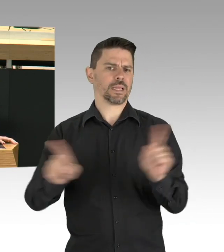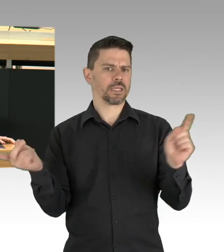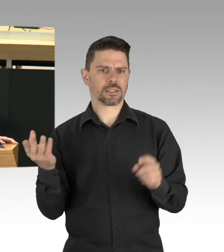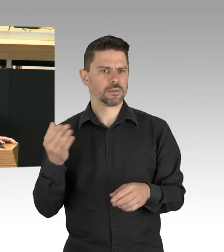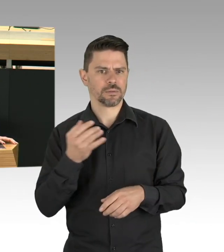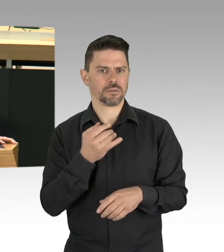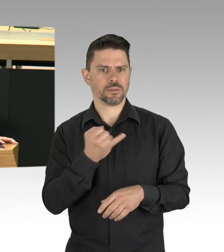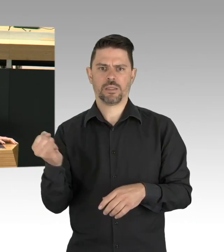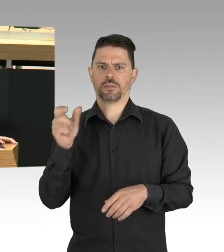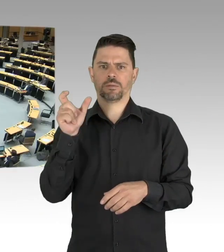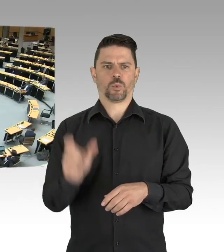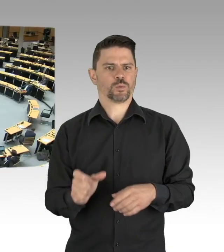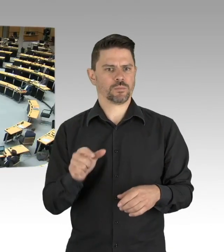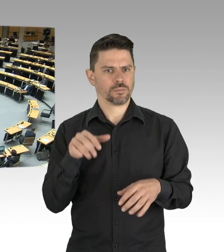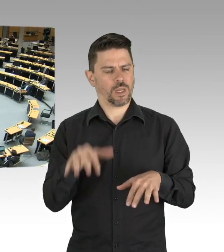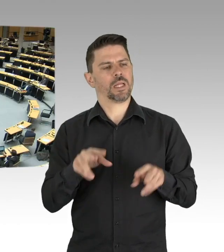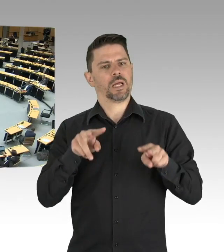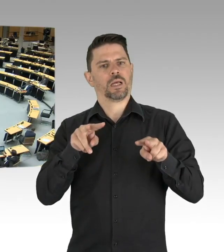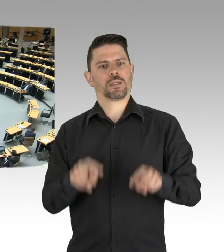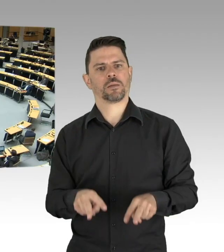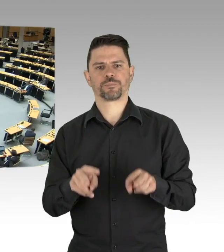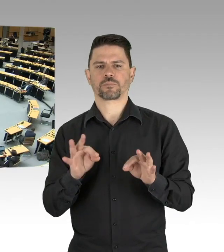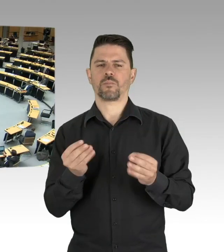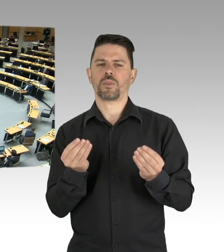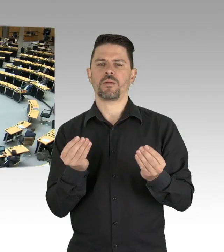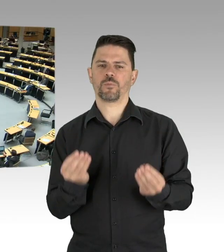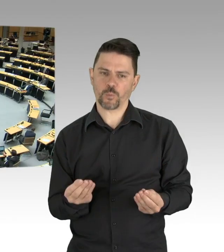in der Sonne sitzend, standardisierter Abstand ohne Austausch,